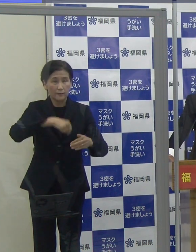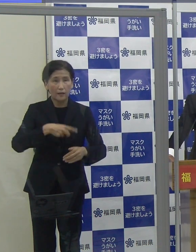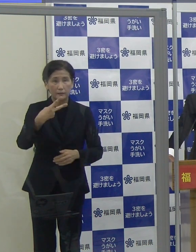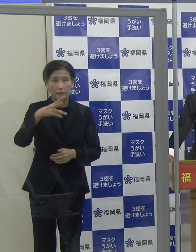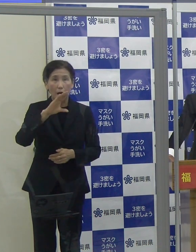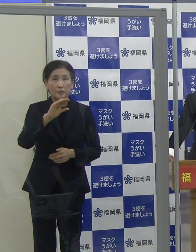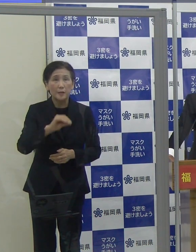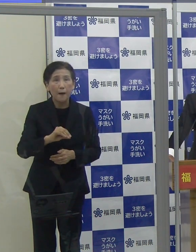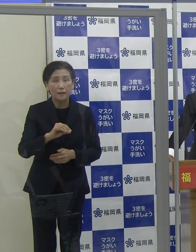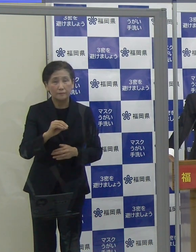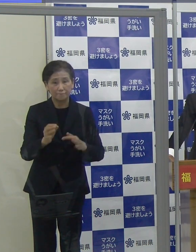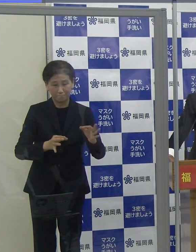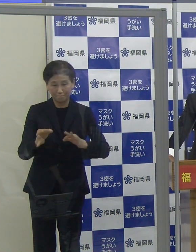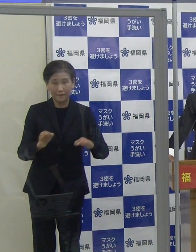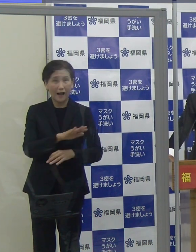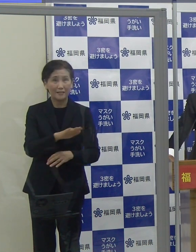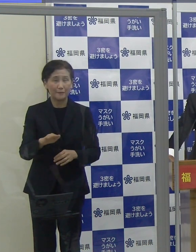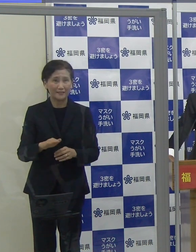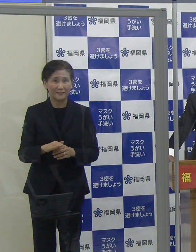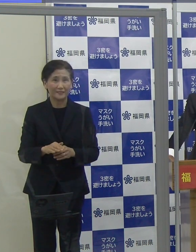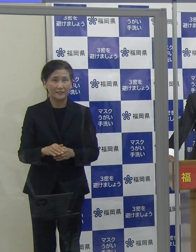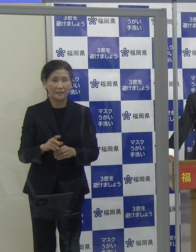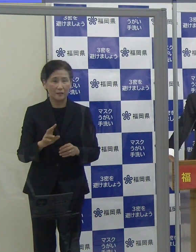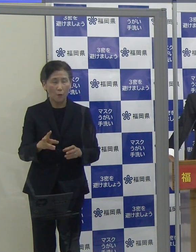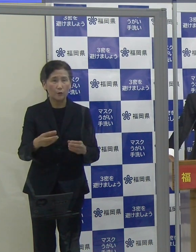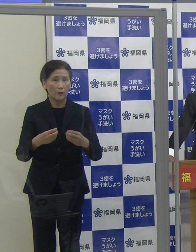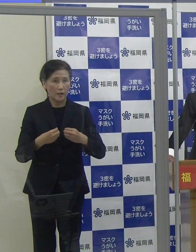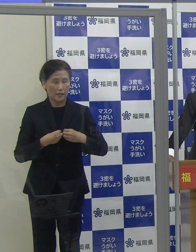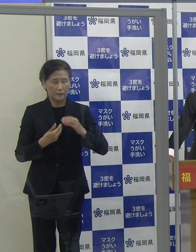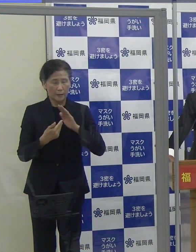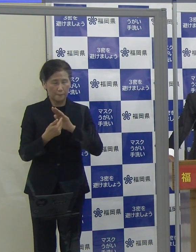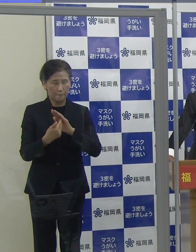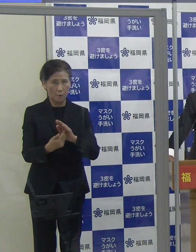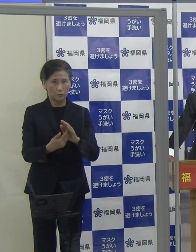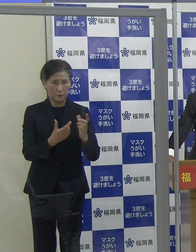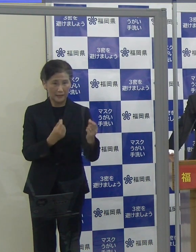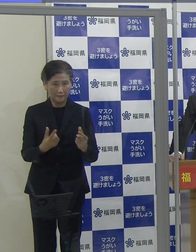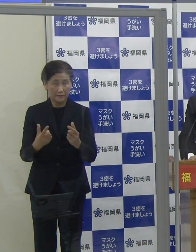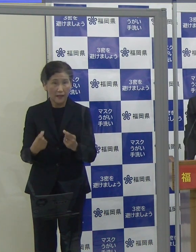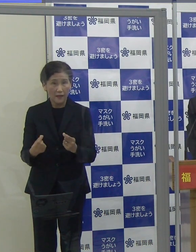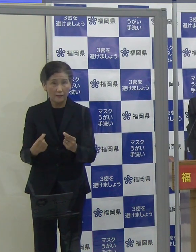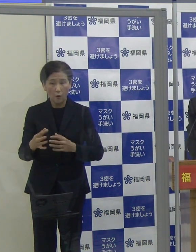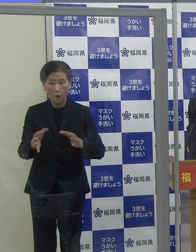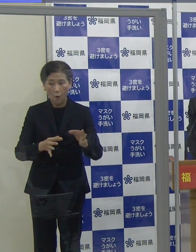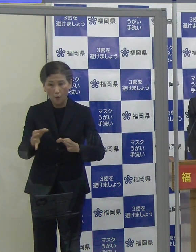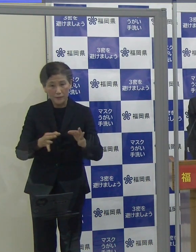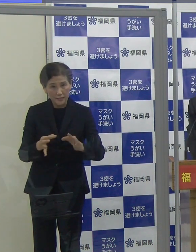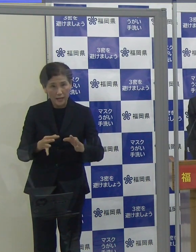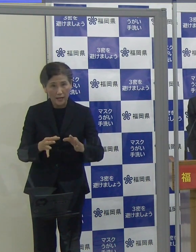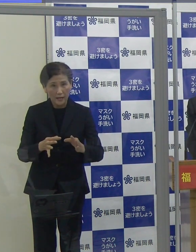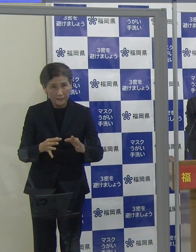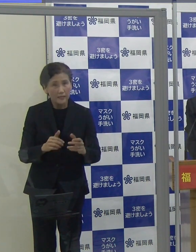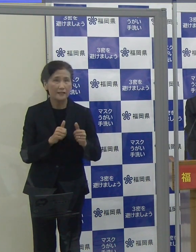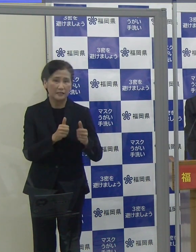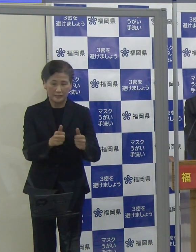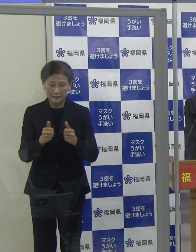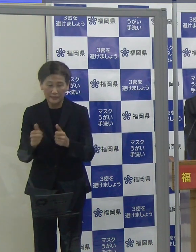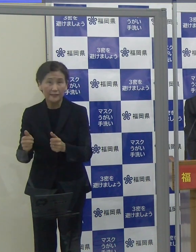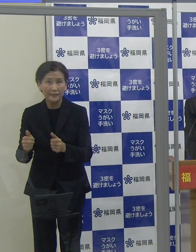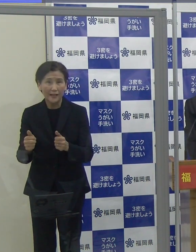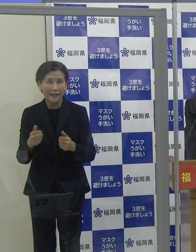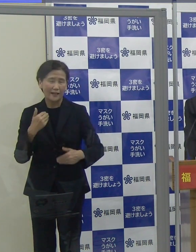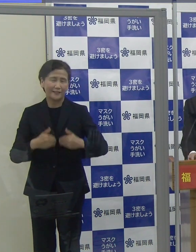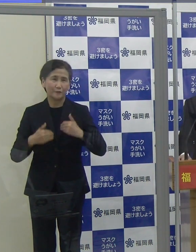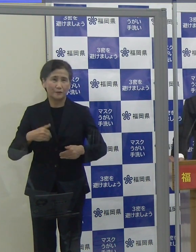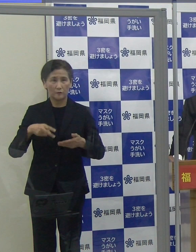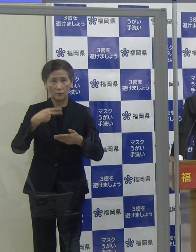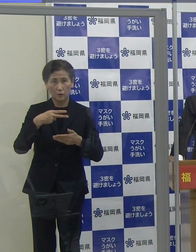こういった感染防止対策を徹底しているお店を選んで、会食等をお楽しみいただければと思っています。